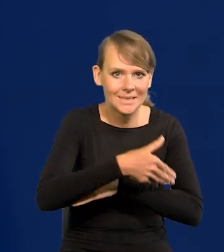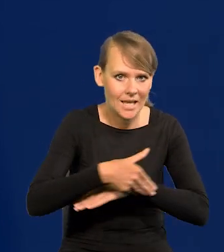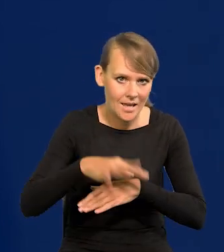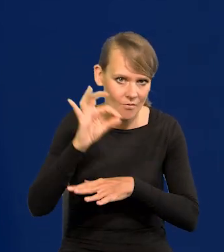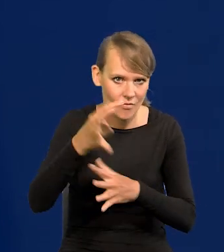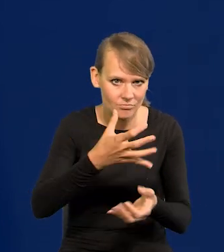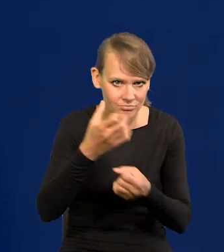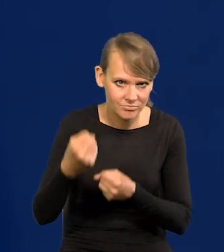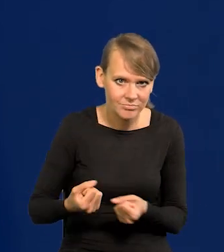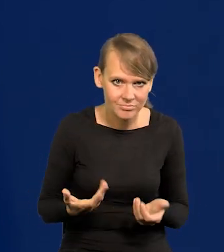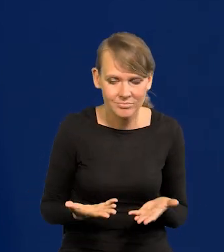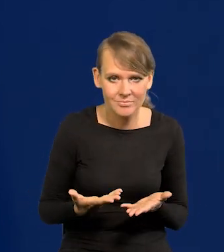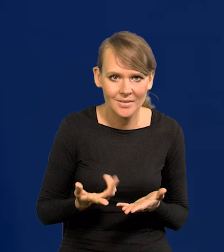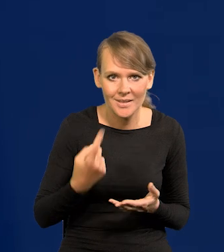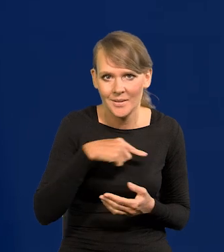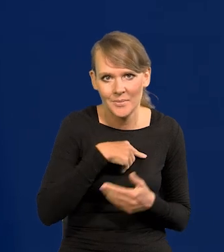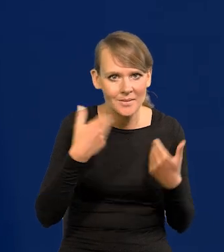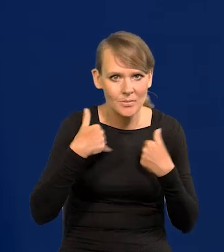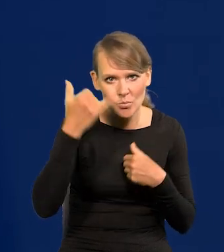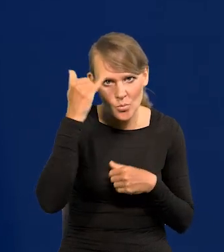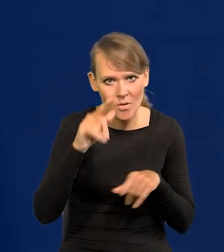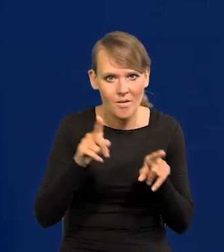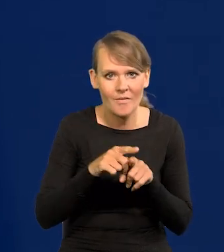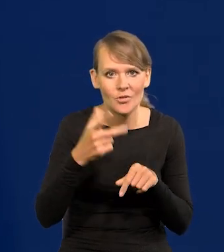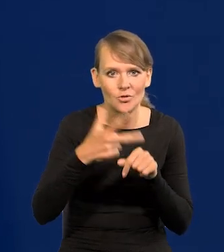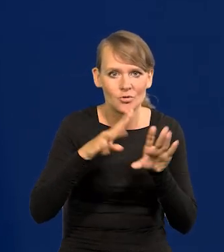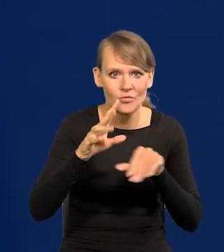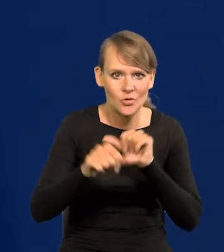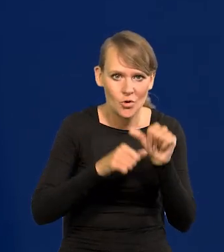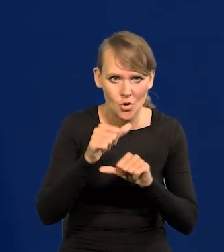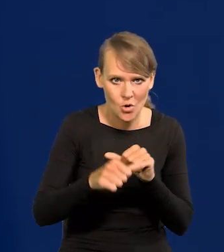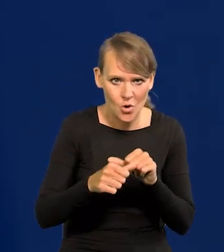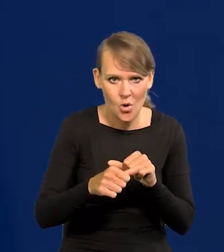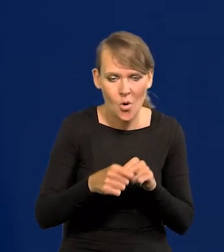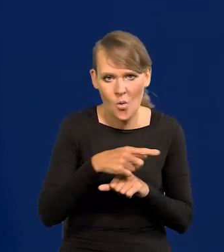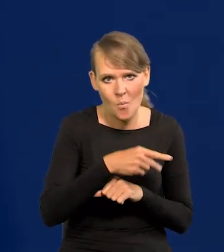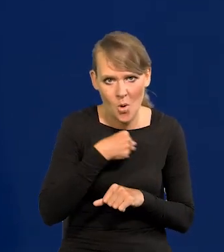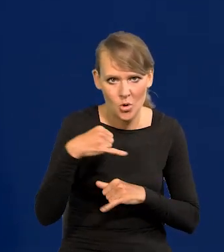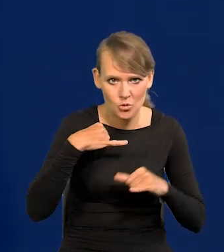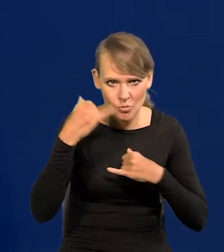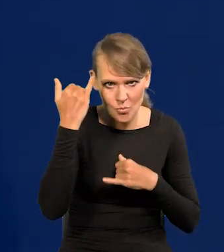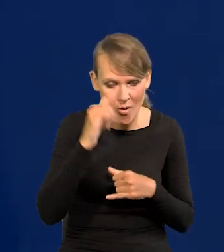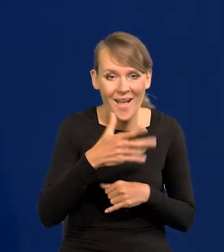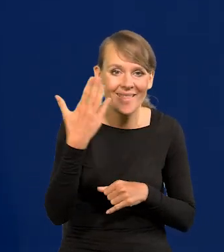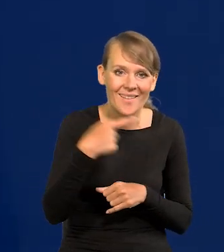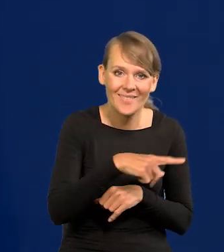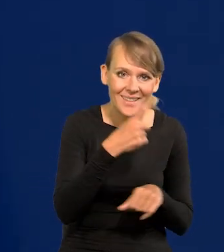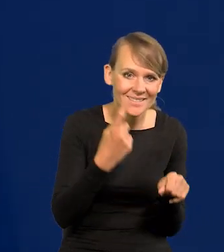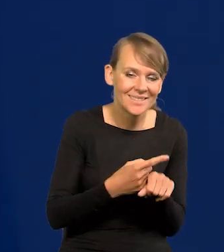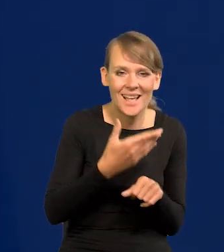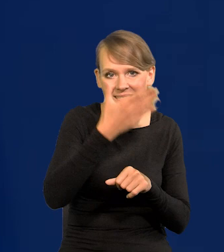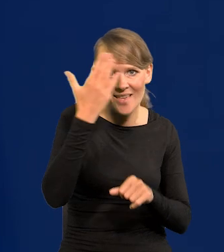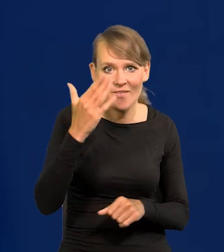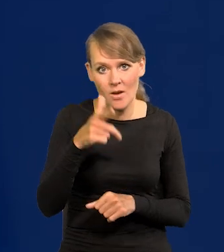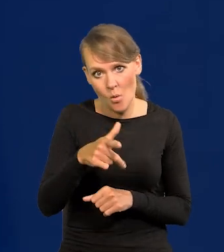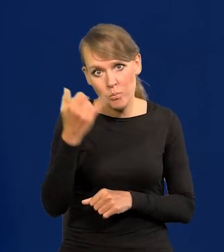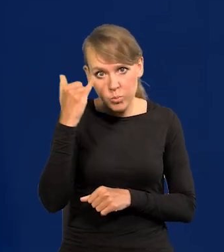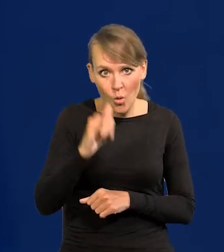Nie chcemy zrobić tego błędu, co polski rząd w 39 roku. Znaczy jak on podejmował tę decyzję, to nie było wiadomo, czy to jest błędne, czy nie błędne.